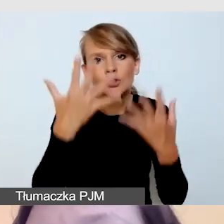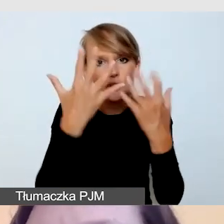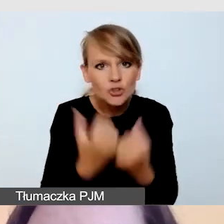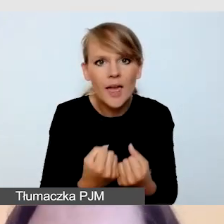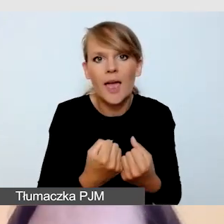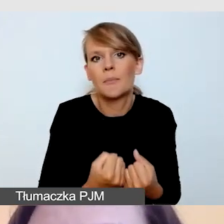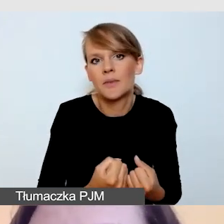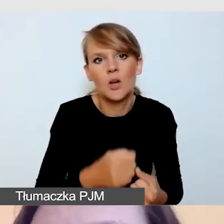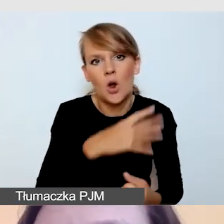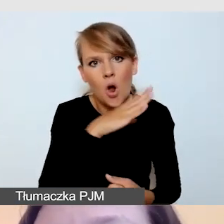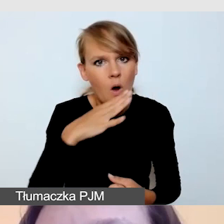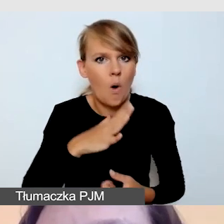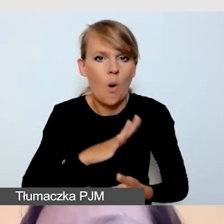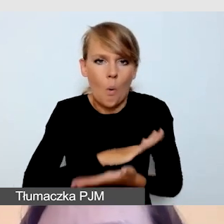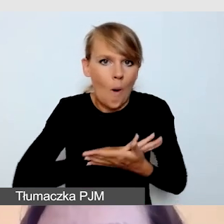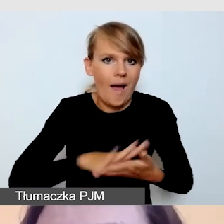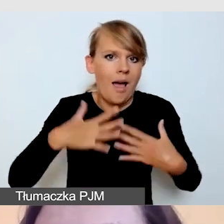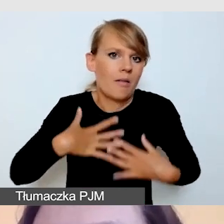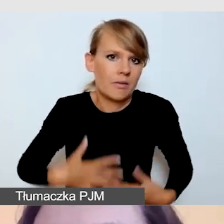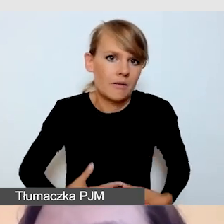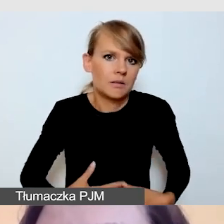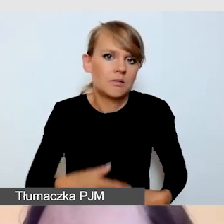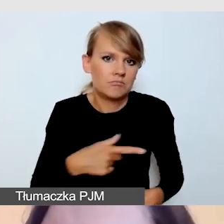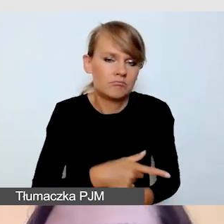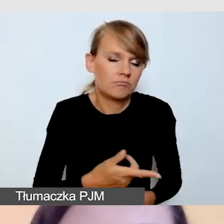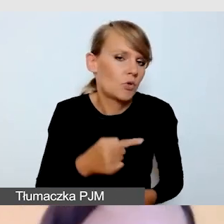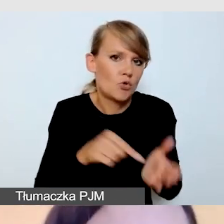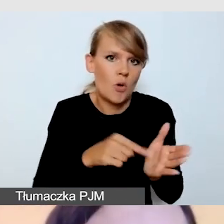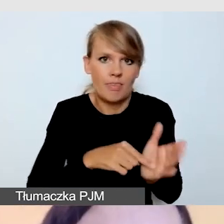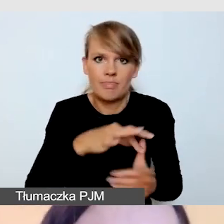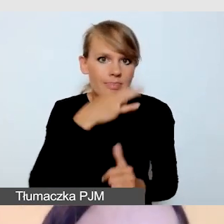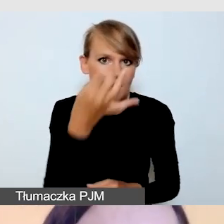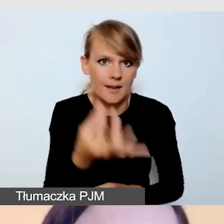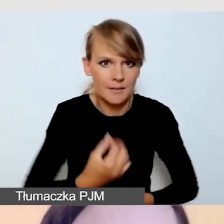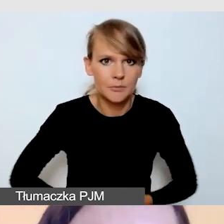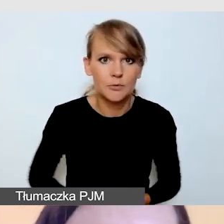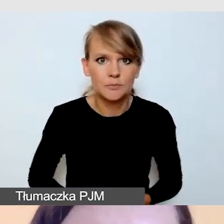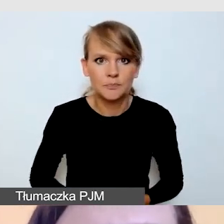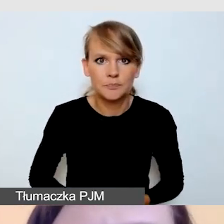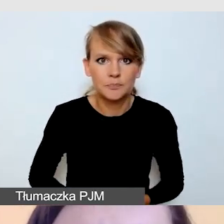jest najlepszym rozwiązaniem. Dbamy o to,